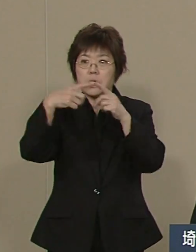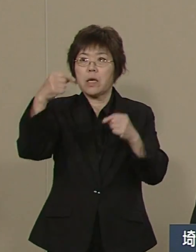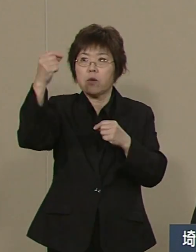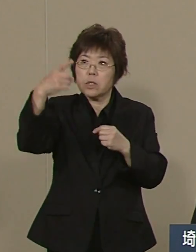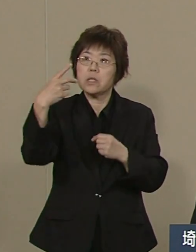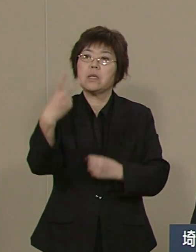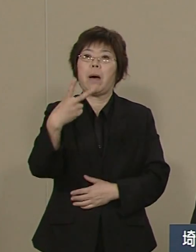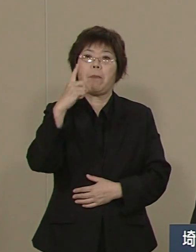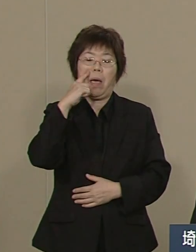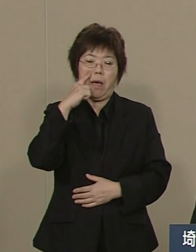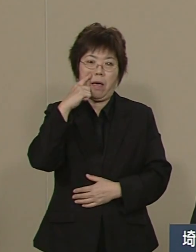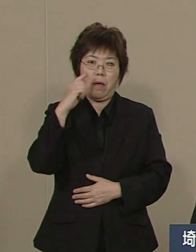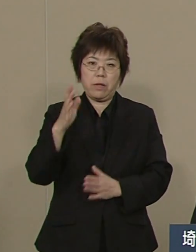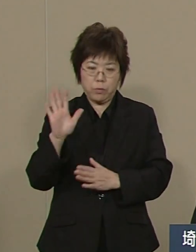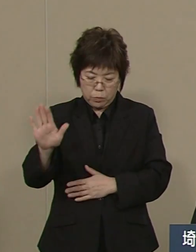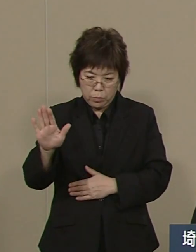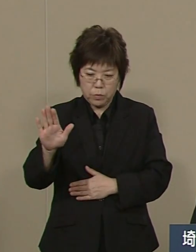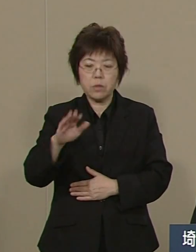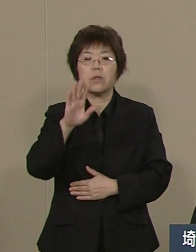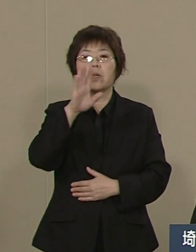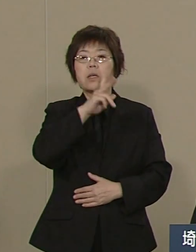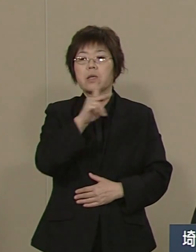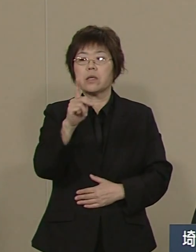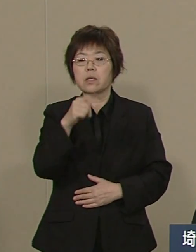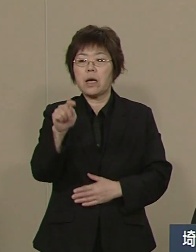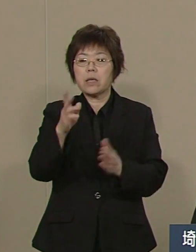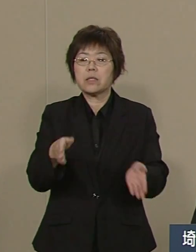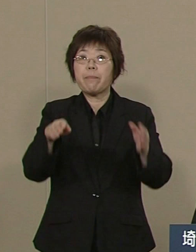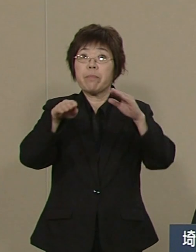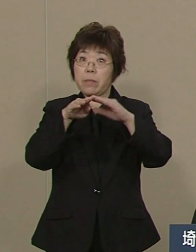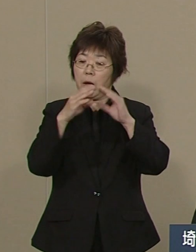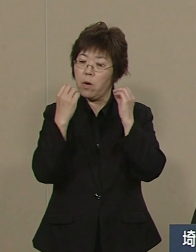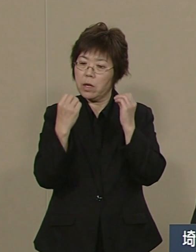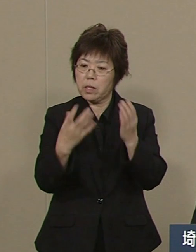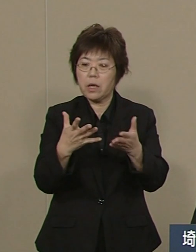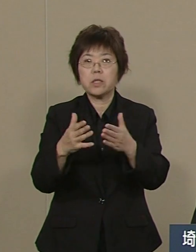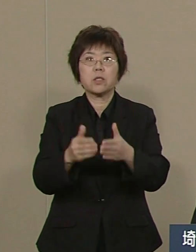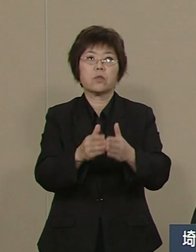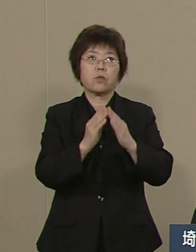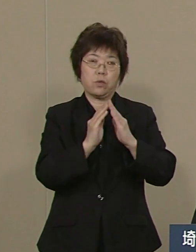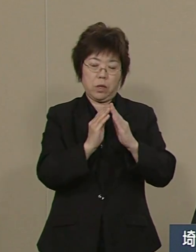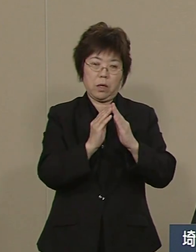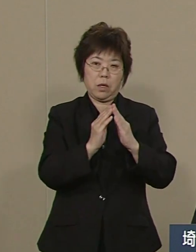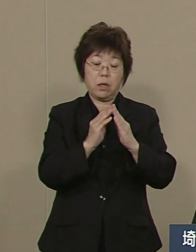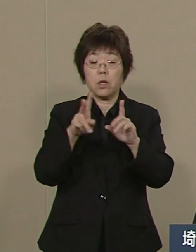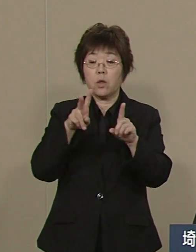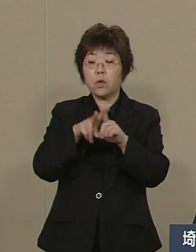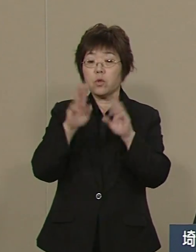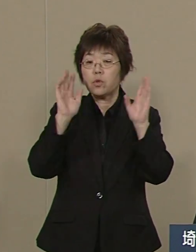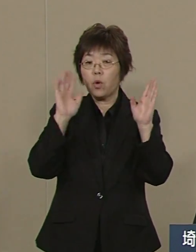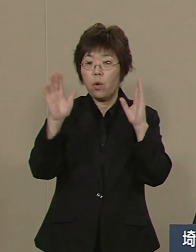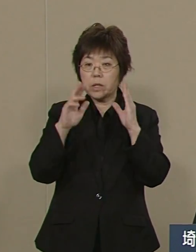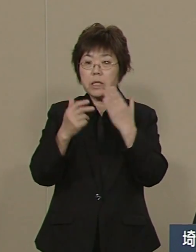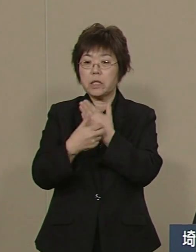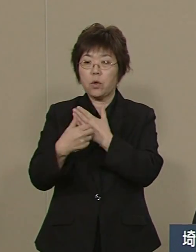県立がんセンターを新築し そして 小児医療センターも 来年新築されます